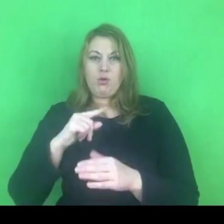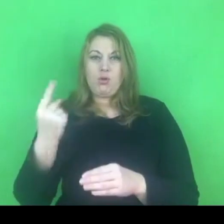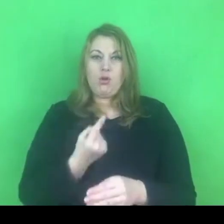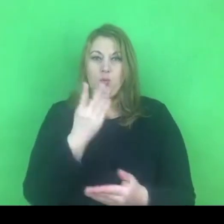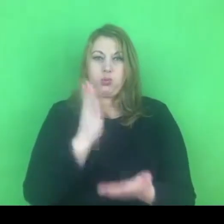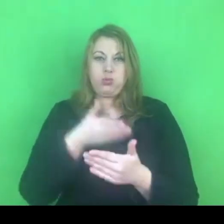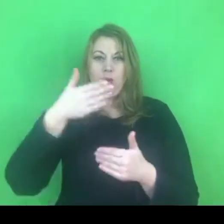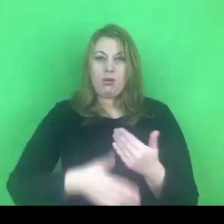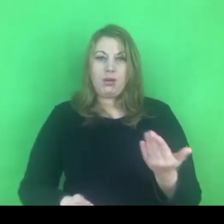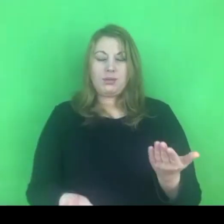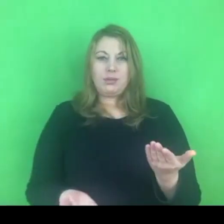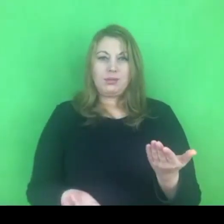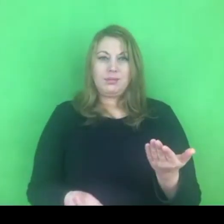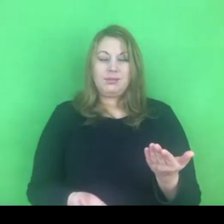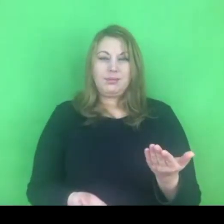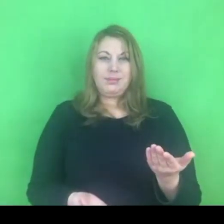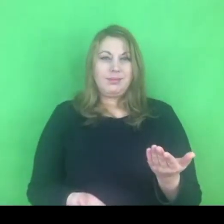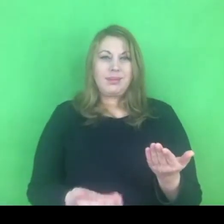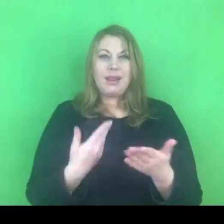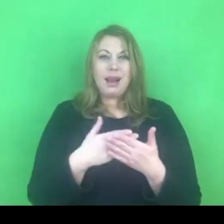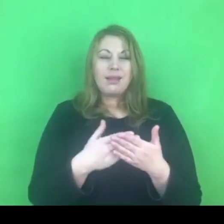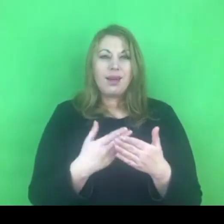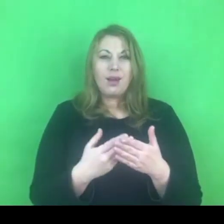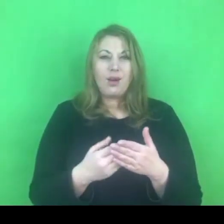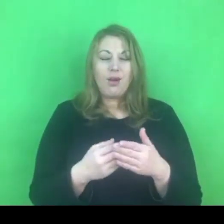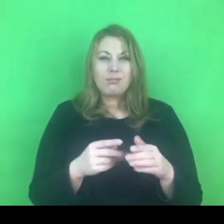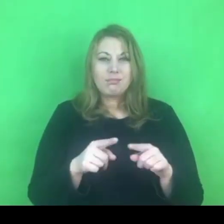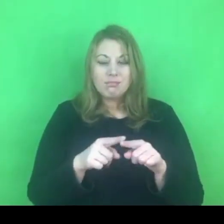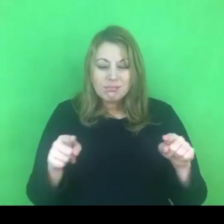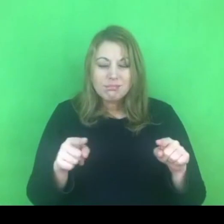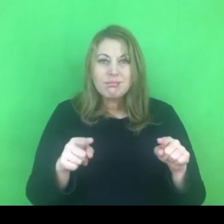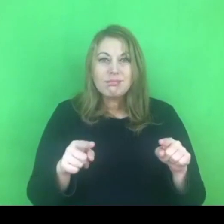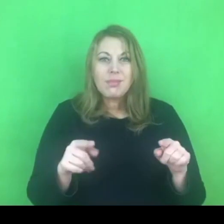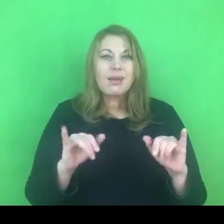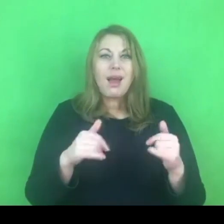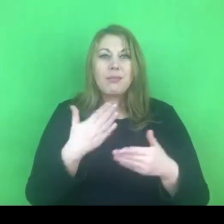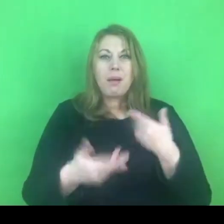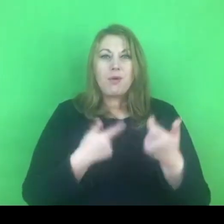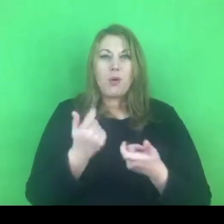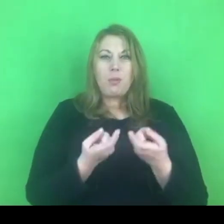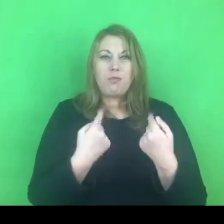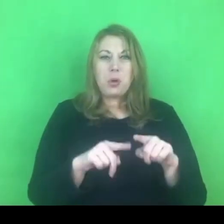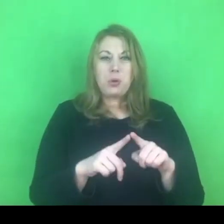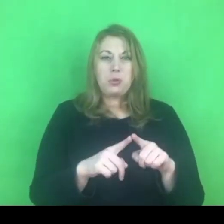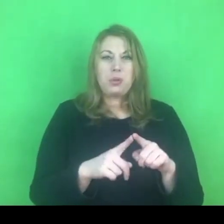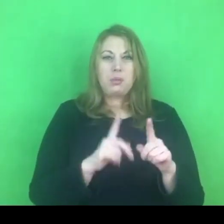Tak naprawdę czas realizacji tego programu, to nie będzie rok. Przecież wszyscy zdajemy sobie z tego sprawę.